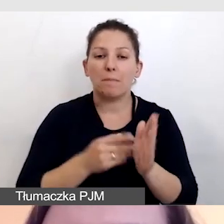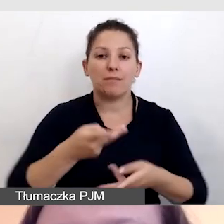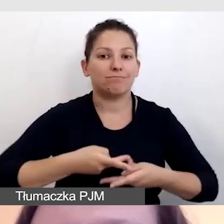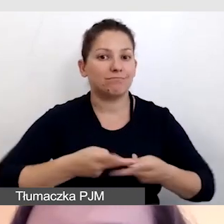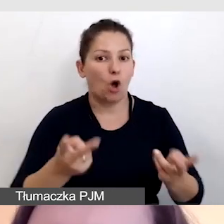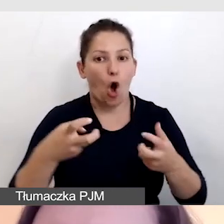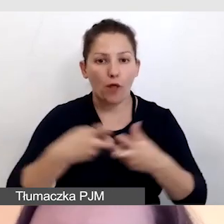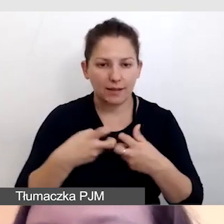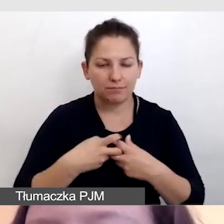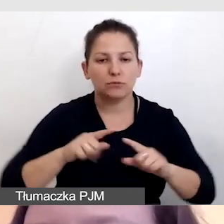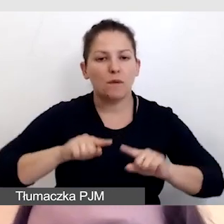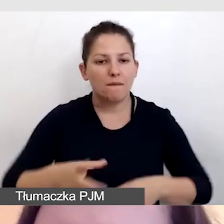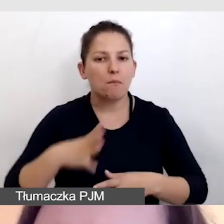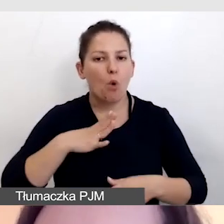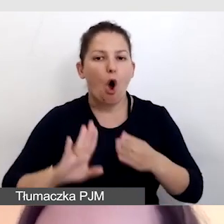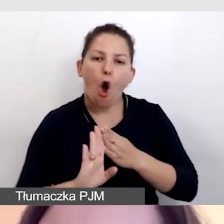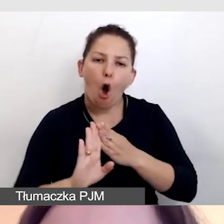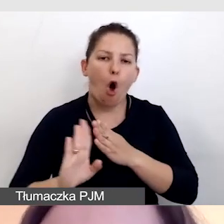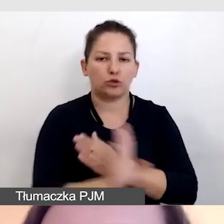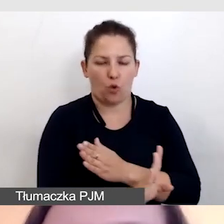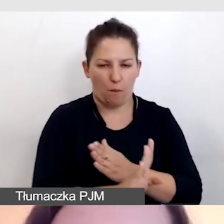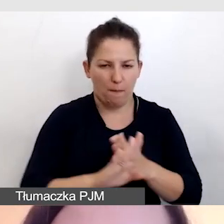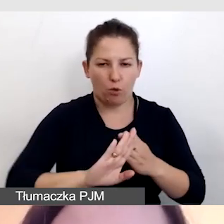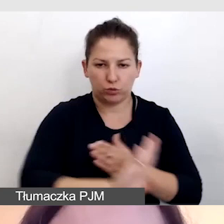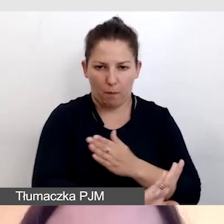zorganizowane zostało odrębne tłumaczenie,